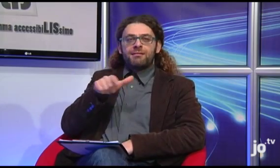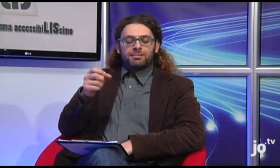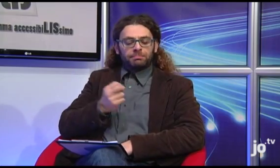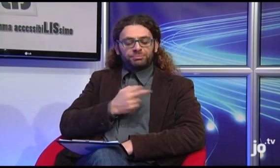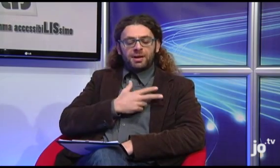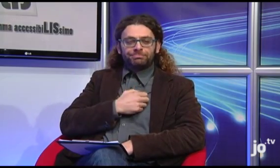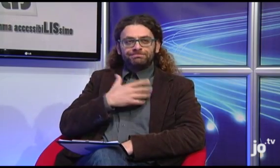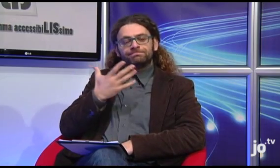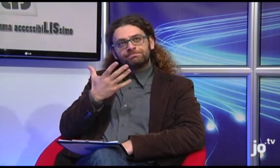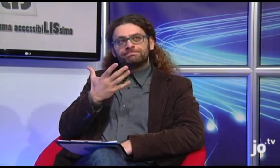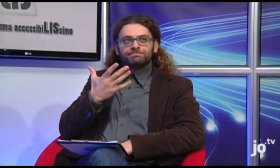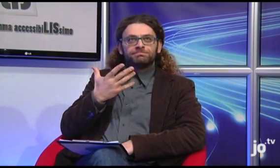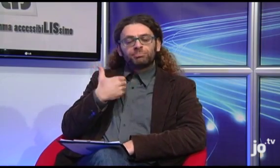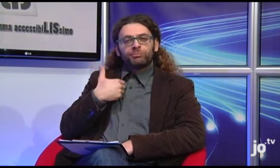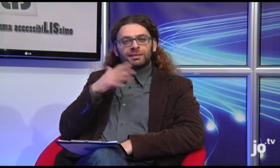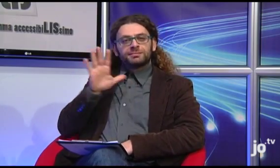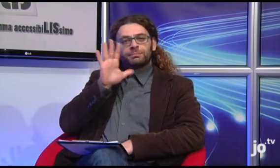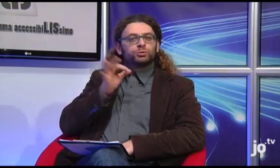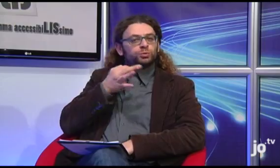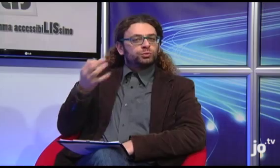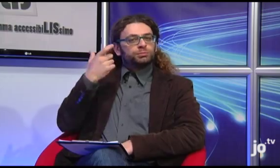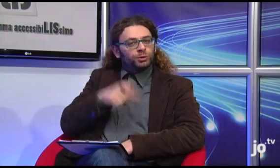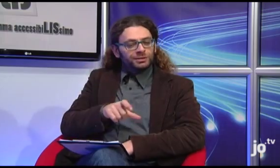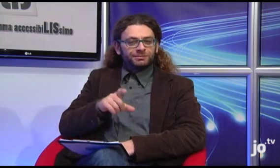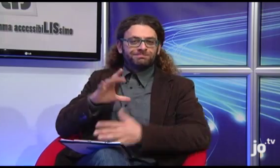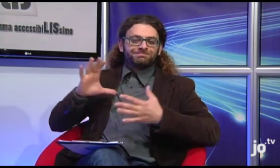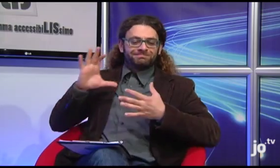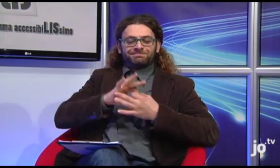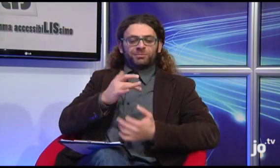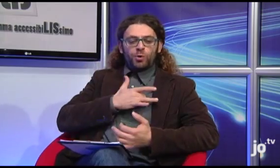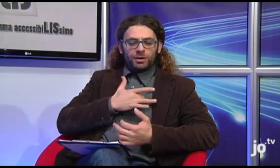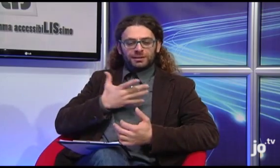Ma, il segno religioso di peccato eseguito vicino al cuore mi sembra più appropriato,